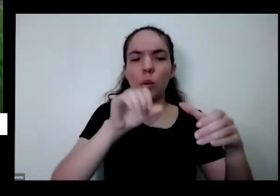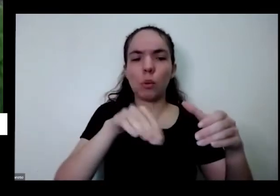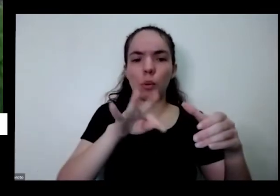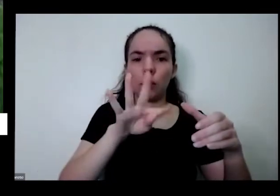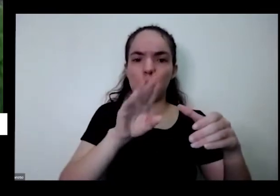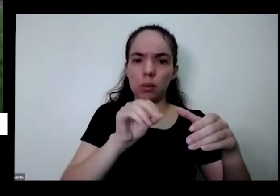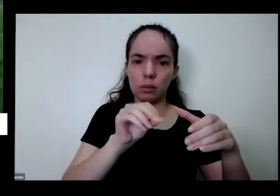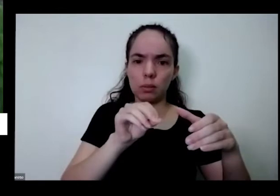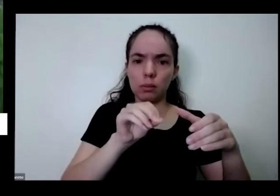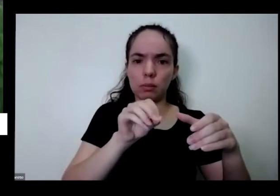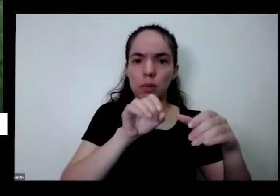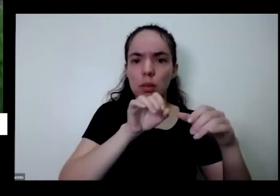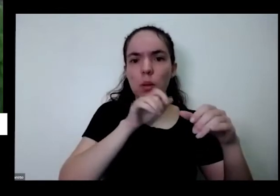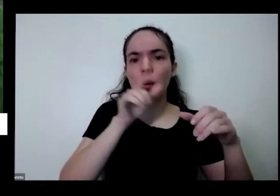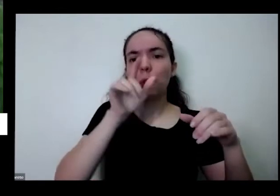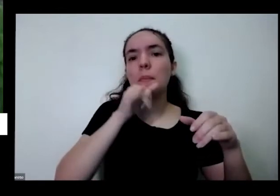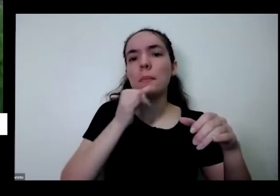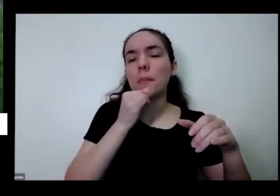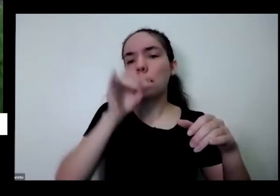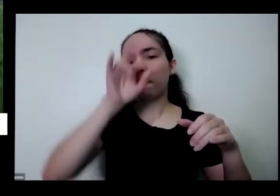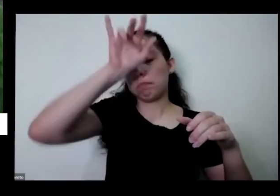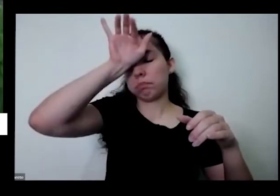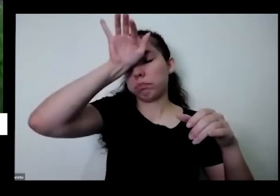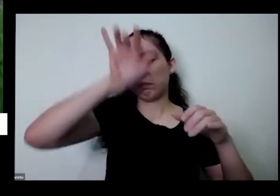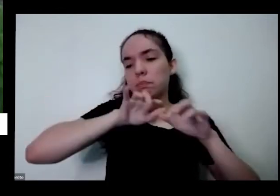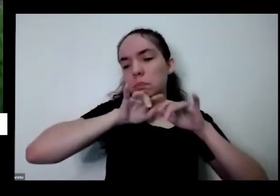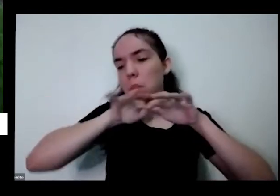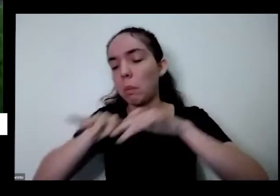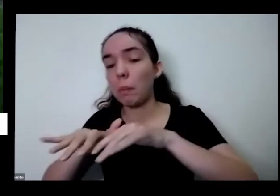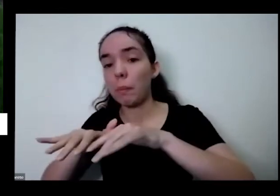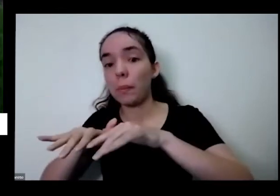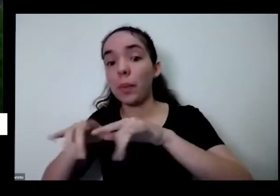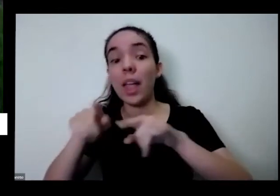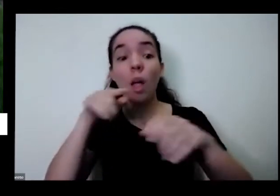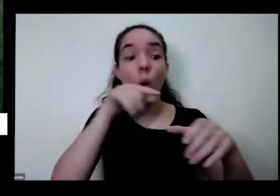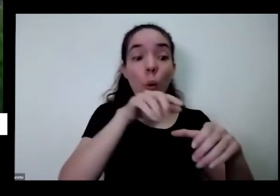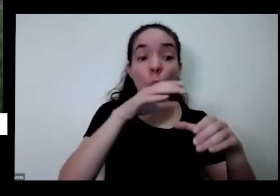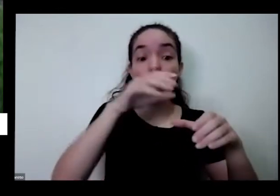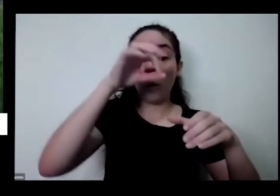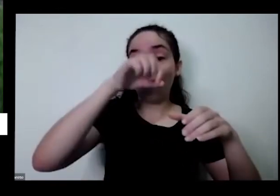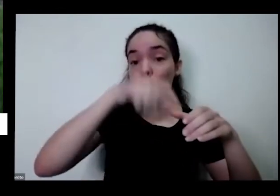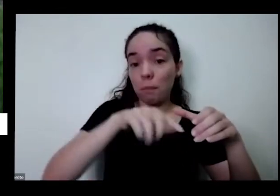por insetos o pé de coentro vira uma espécie de proteção de proteger crio espécie guarda-chuva